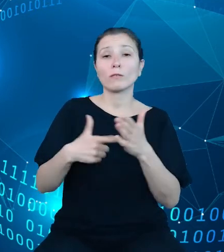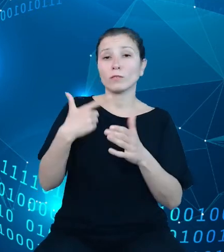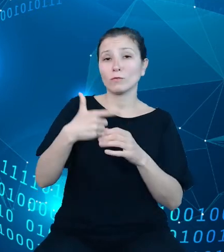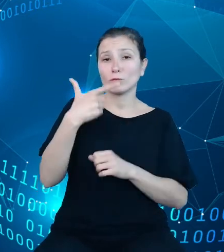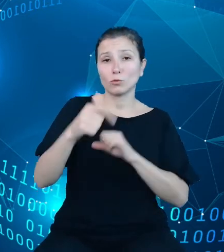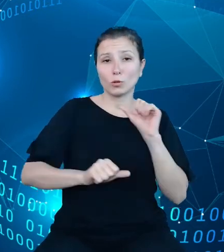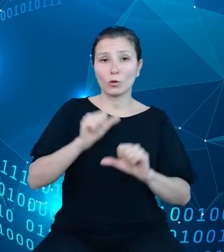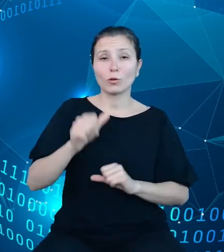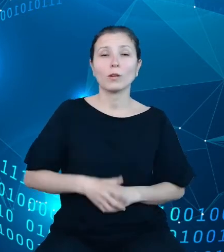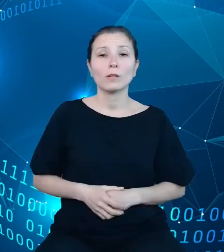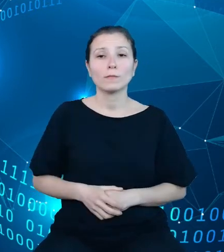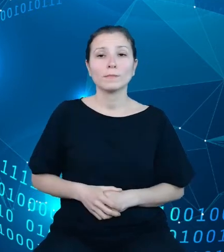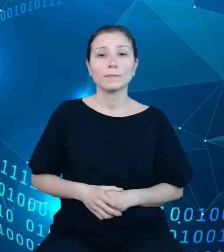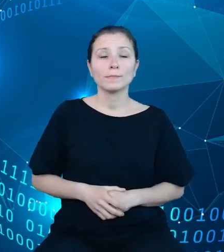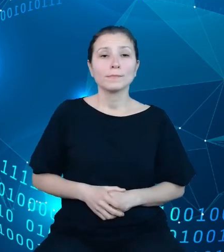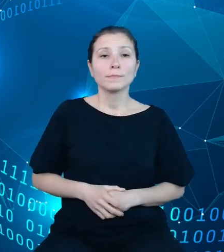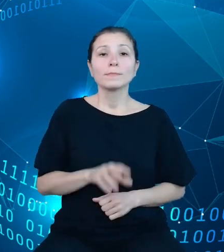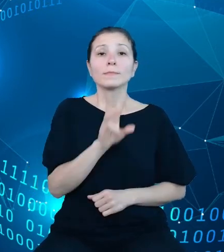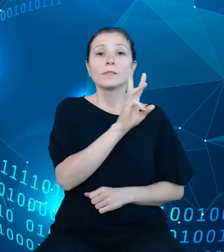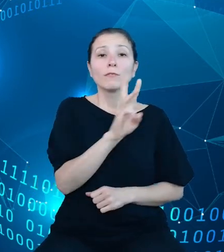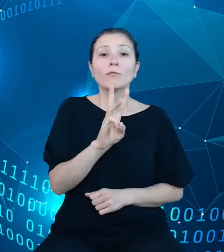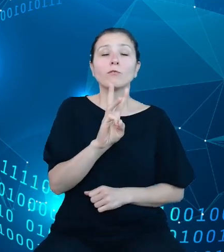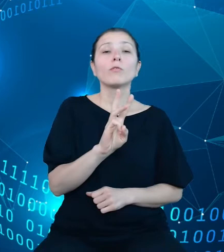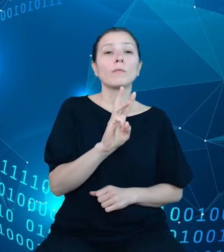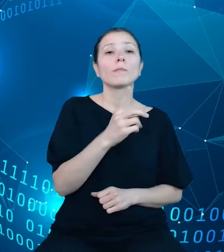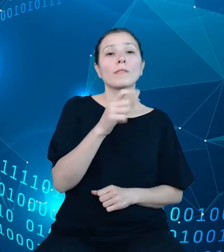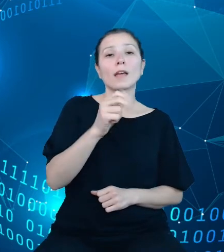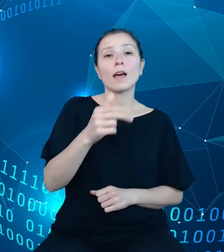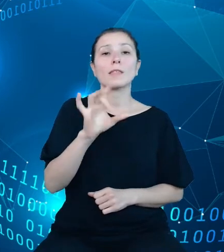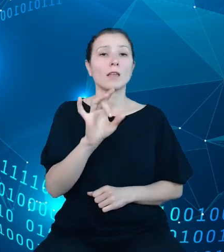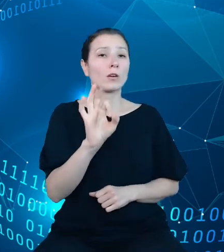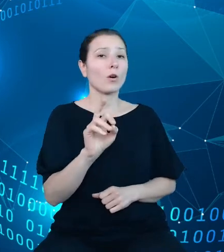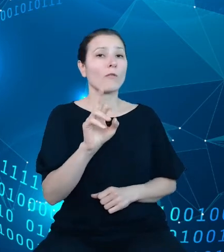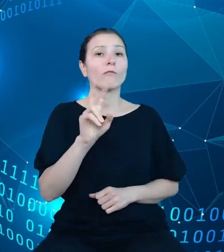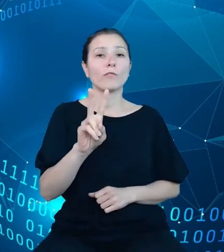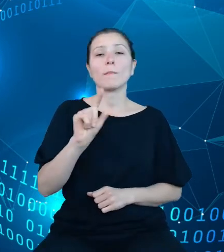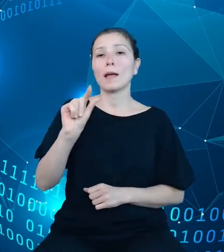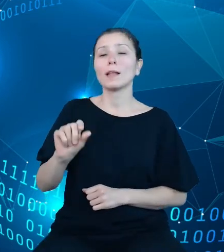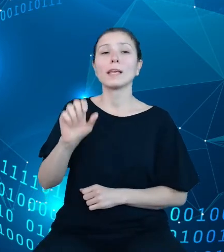Na witrynie dane.gov.pl oraz api.stat.gov.pl pośród innych produktów,